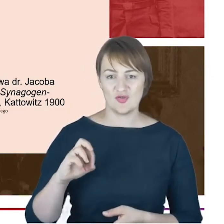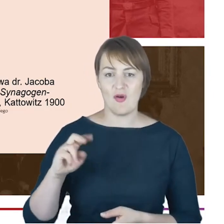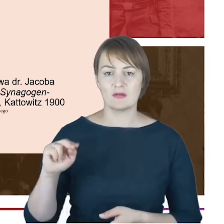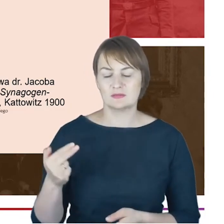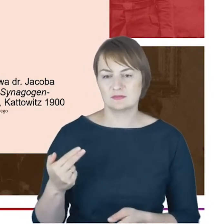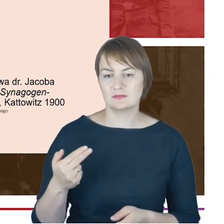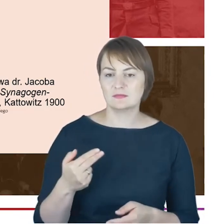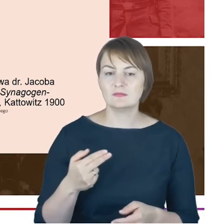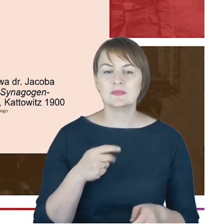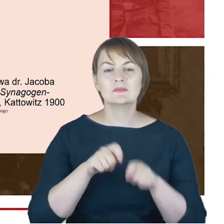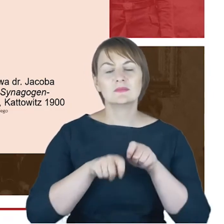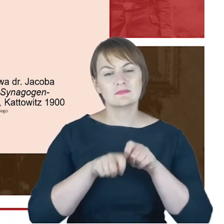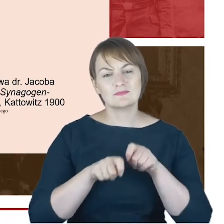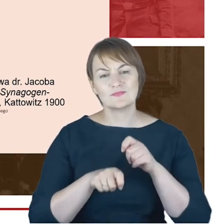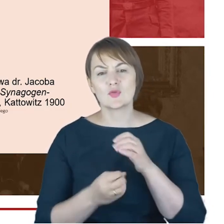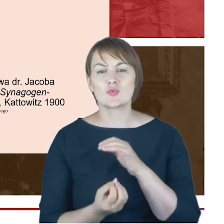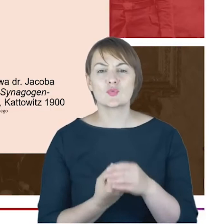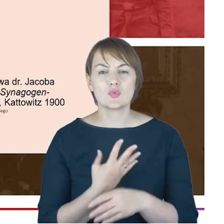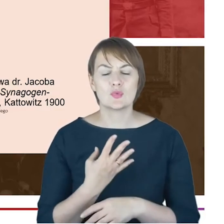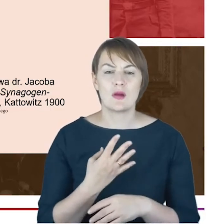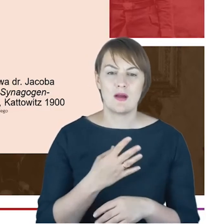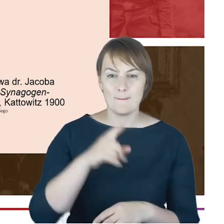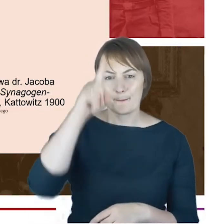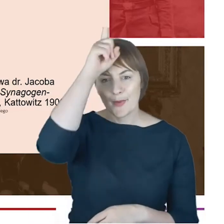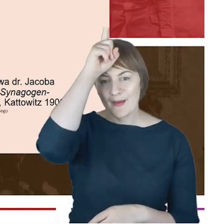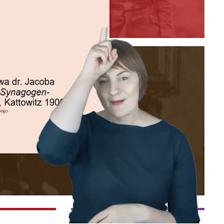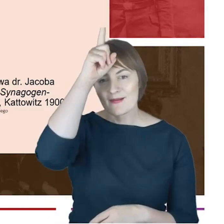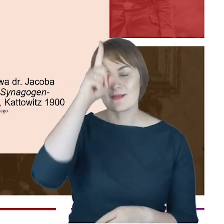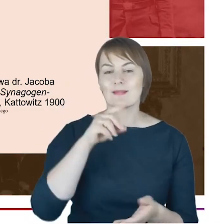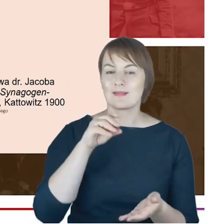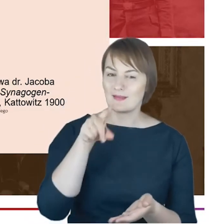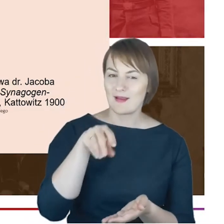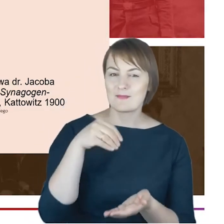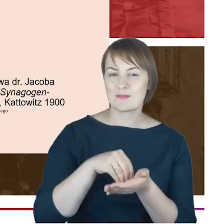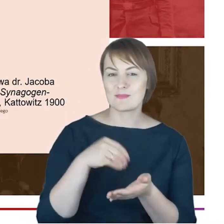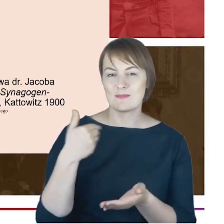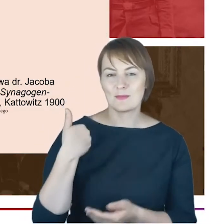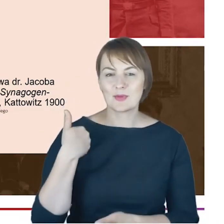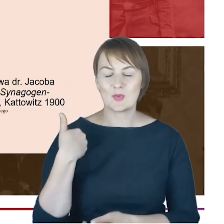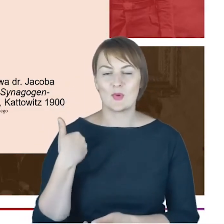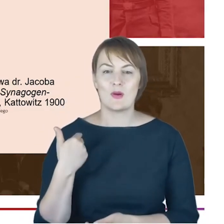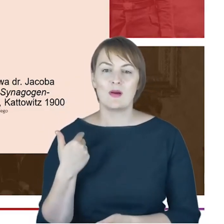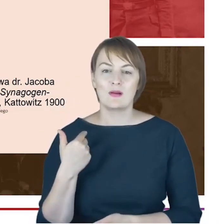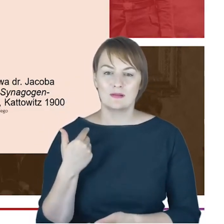w Centrum Judaicum się zachowały. W związku z tym myślę, że należałoby tą Geschichte